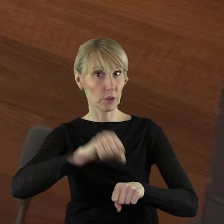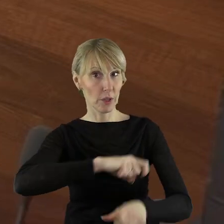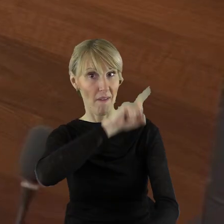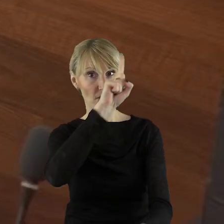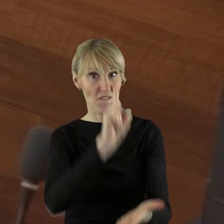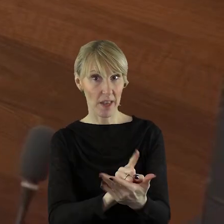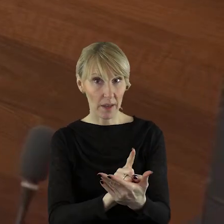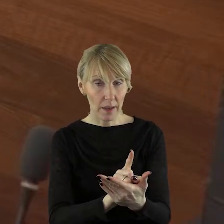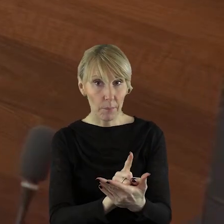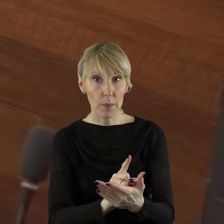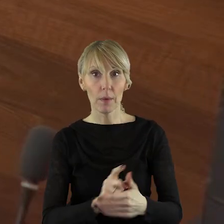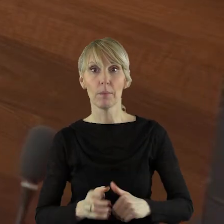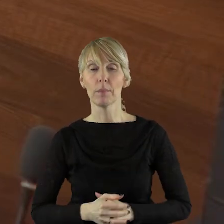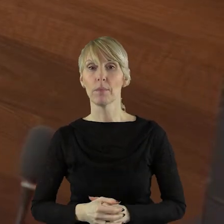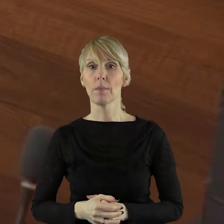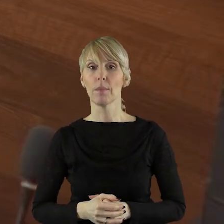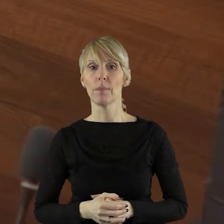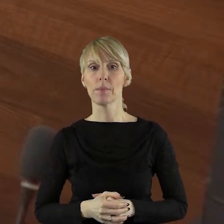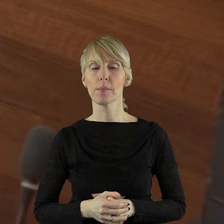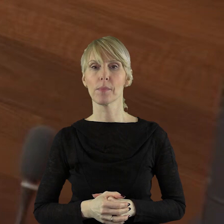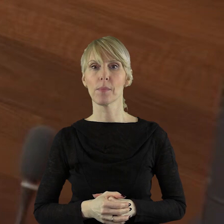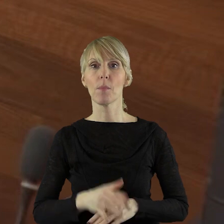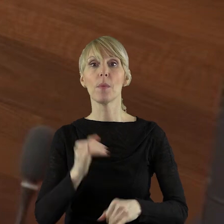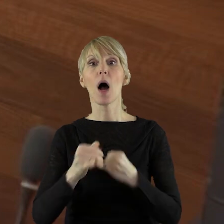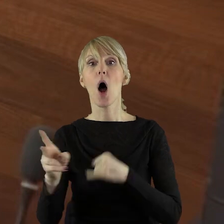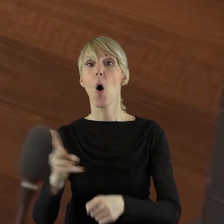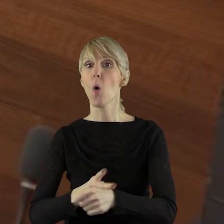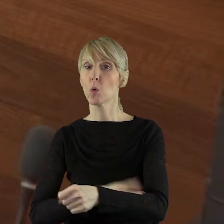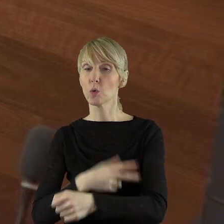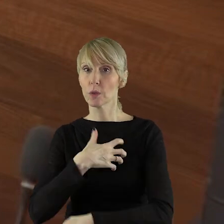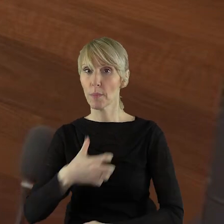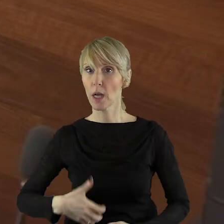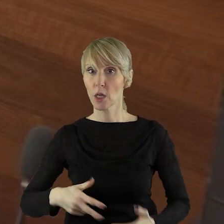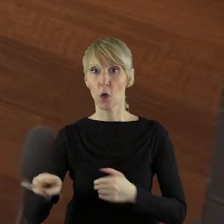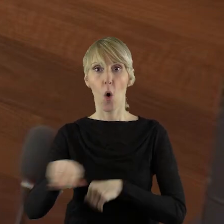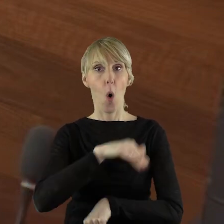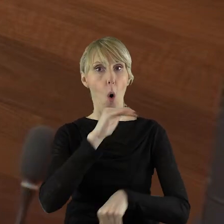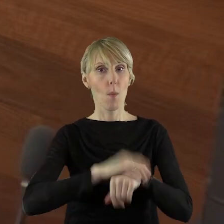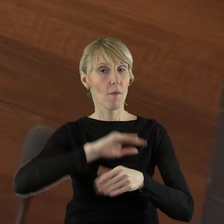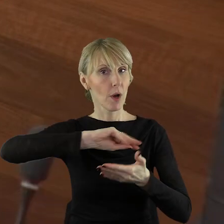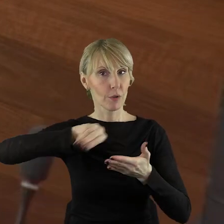oczywiście mówię tutaj z zamiarem ewentualnym, a urząd marszałkowski nie podpisze umów